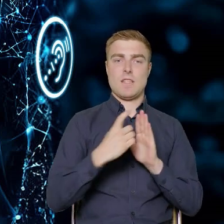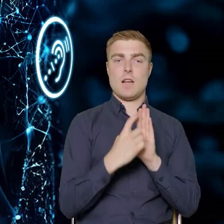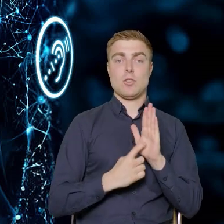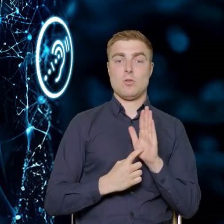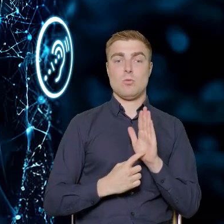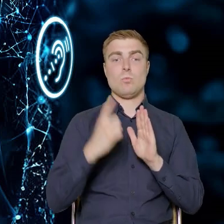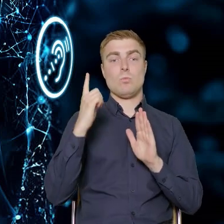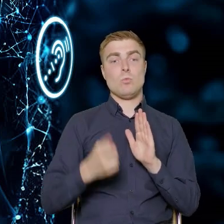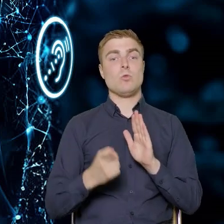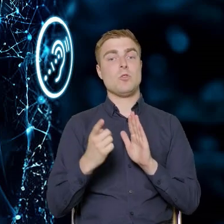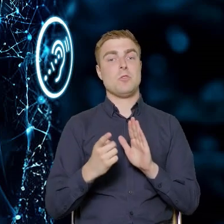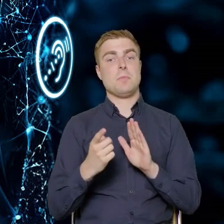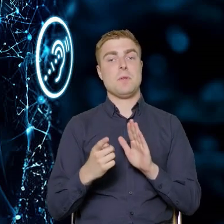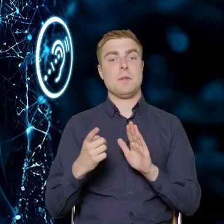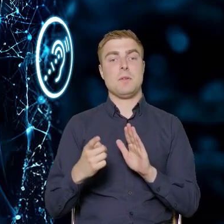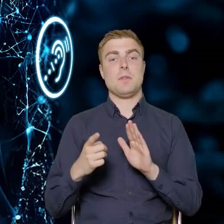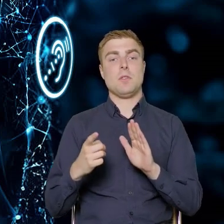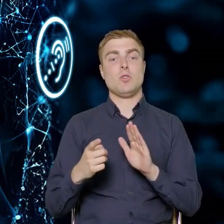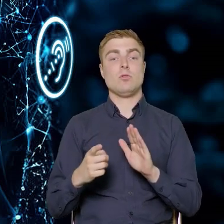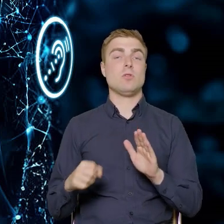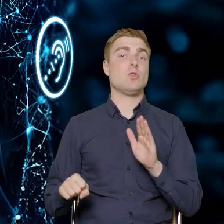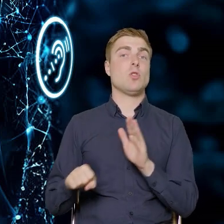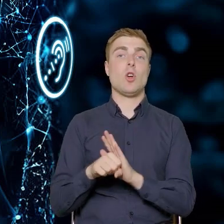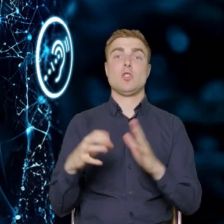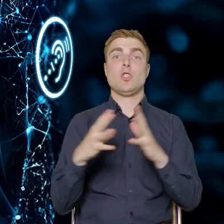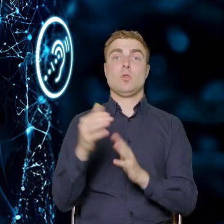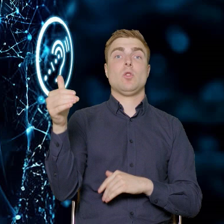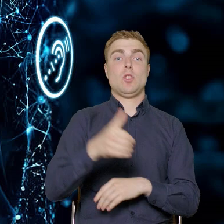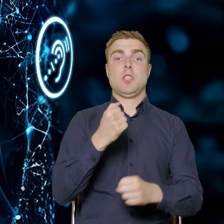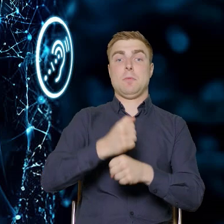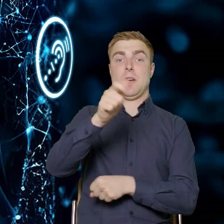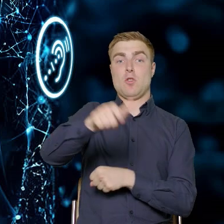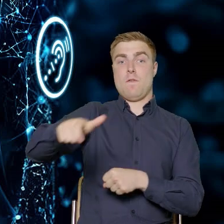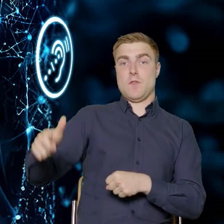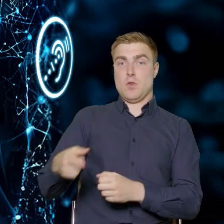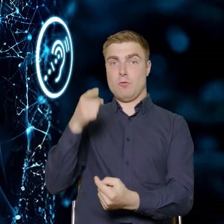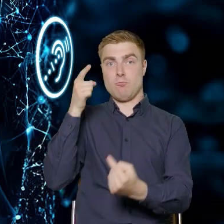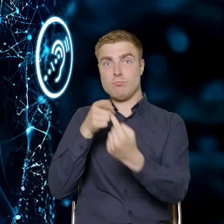Musimy dotrzeć do co najmniej 10 tysięcy pracowników, pracownic przedsiębiorstw.